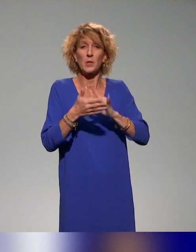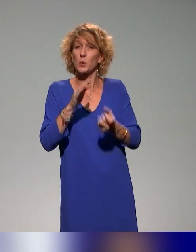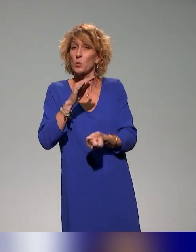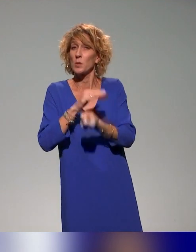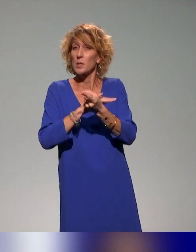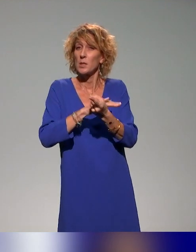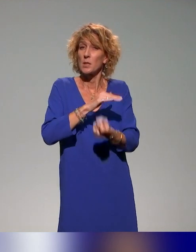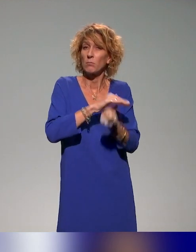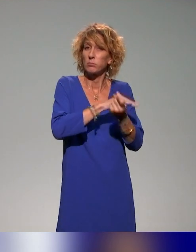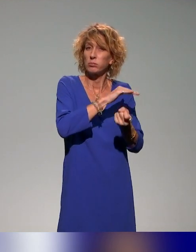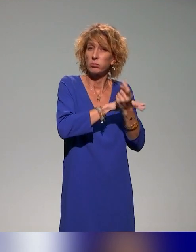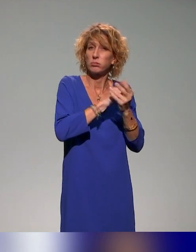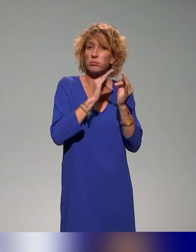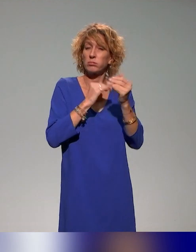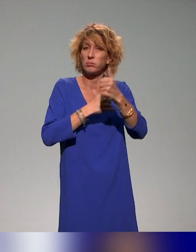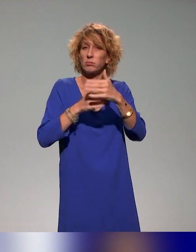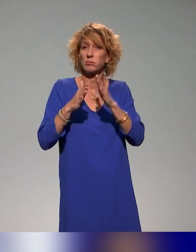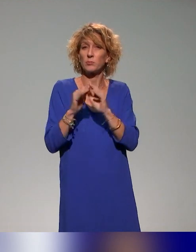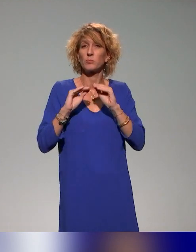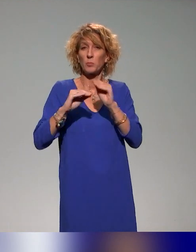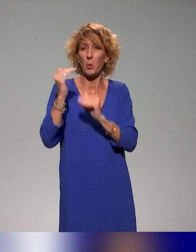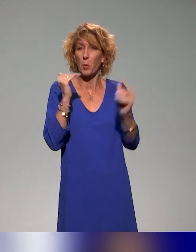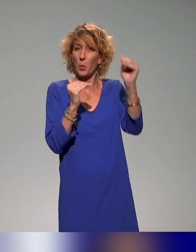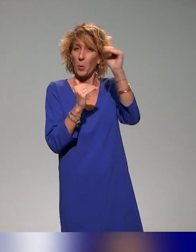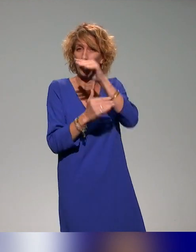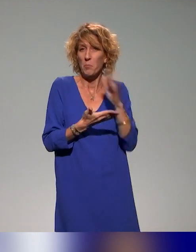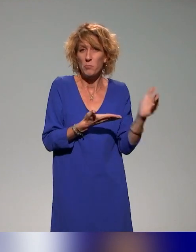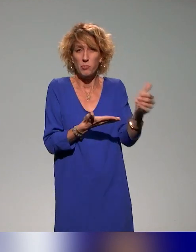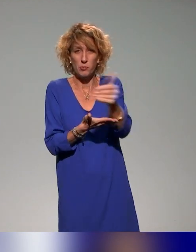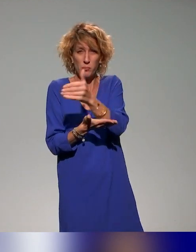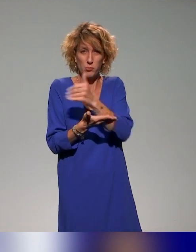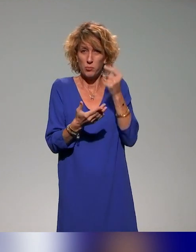l'enseignement supérieur autour de la pédagogie inclusive, différents projets, différentes actions.